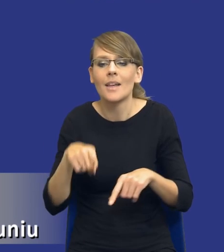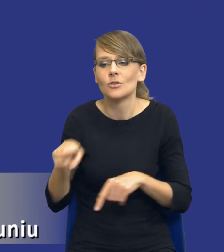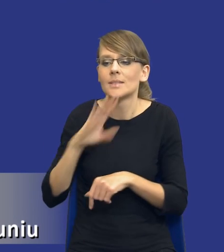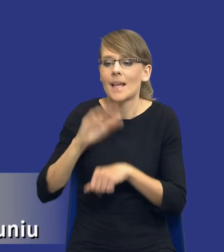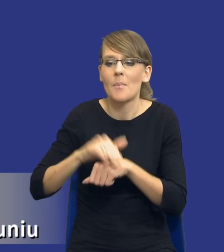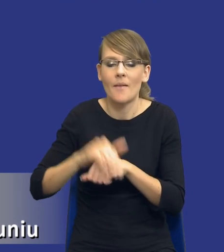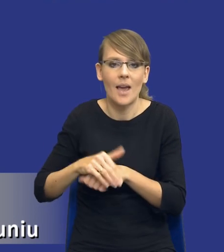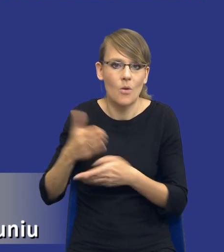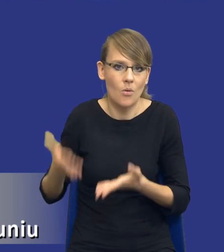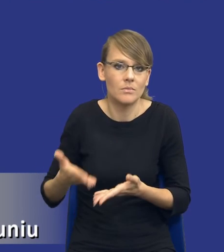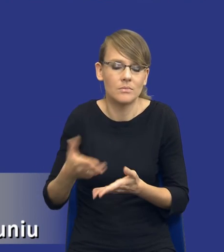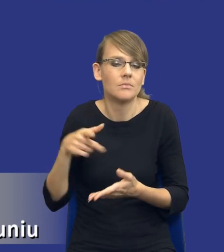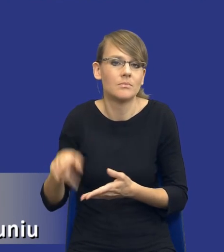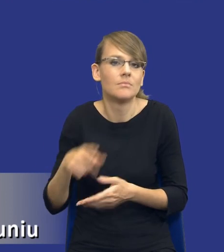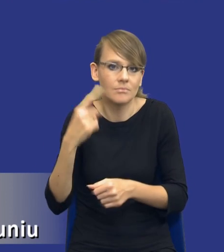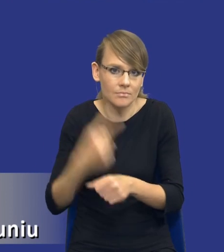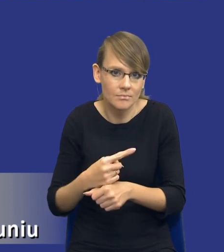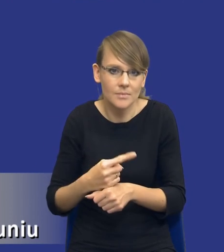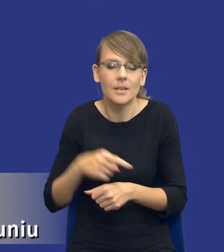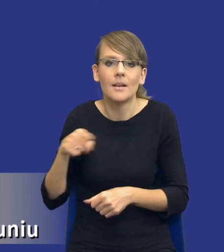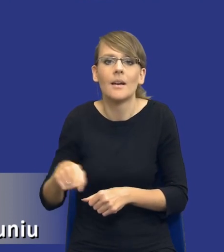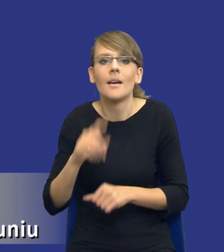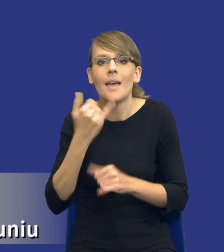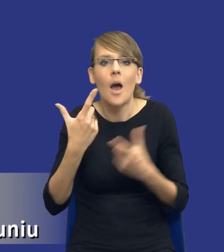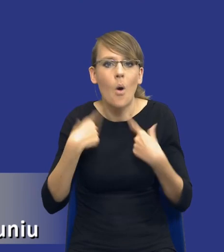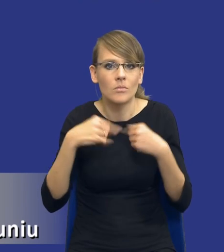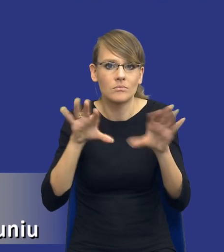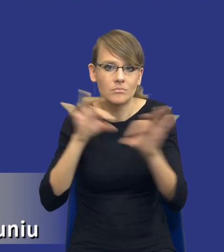w jaki sposób i za pomocą jakich osób będzie dokonywał tej analizy,